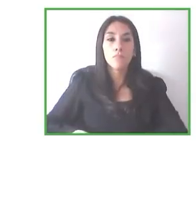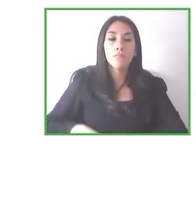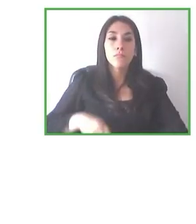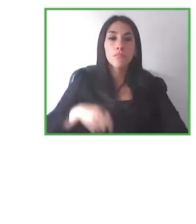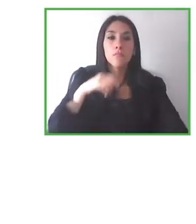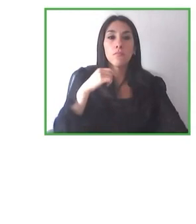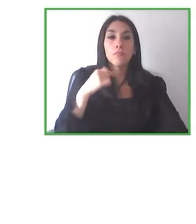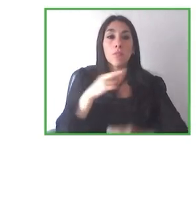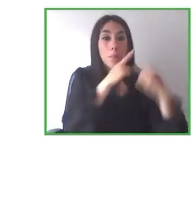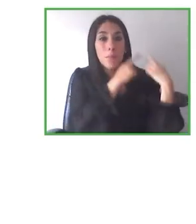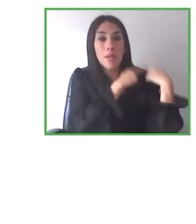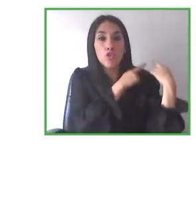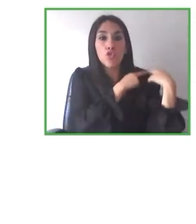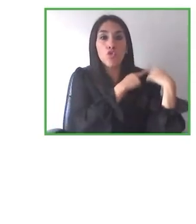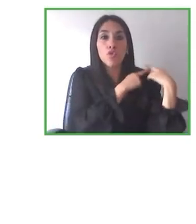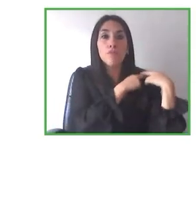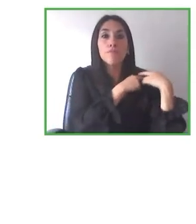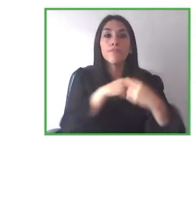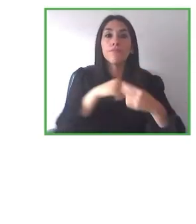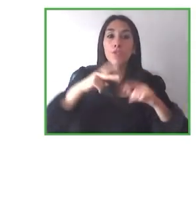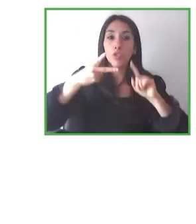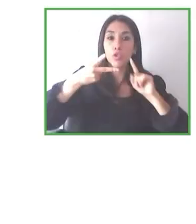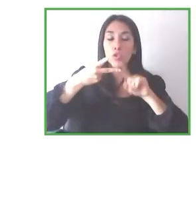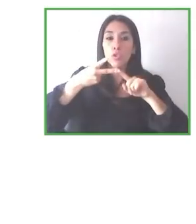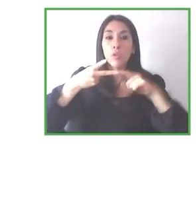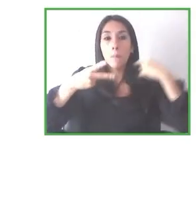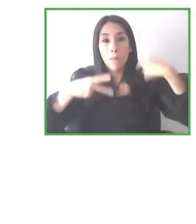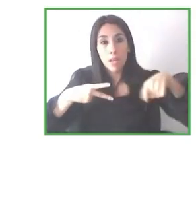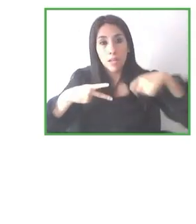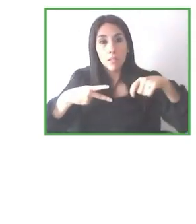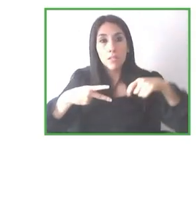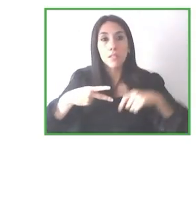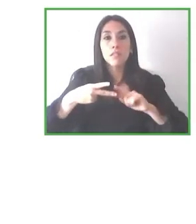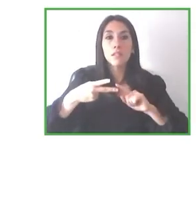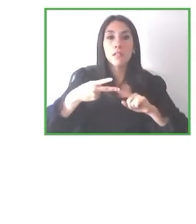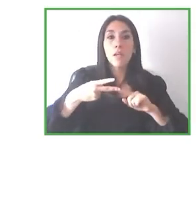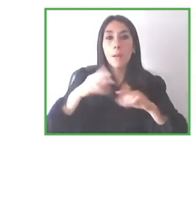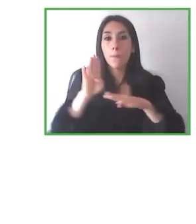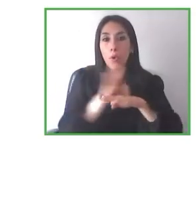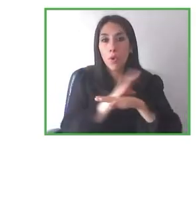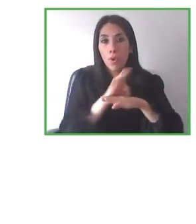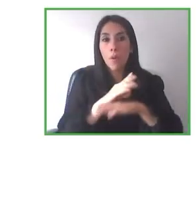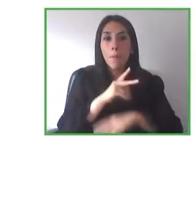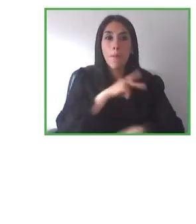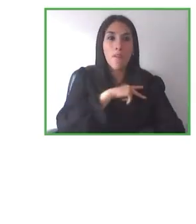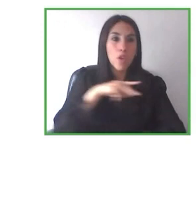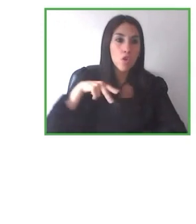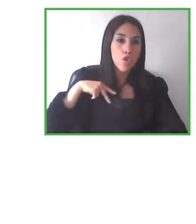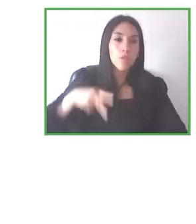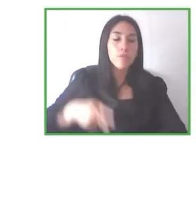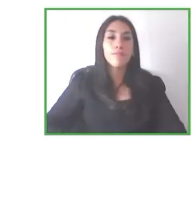que conseguiremos en un futuro próximo con estos proyectos de emprendimiento con impacto